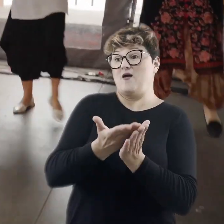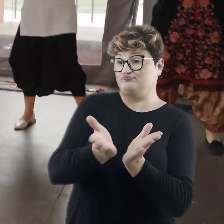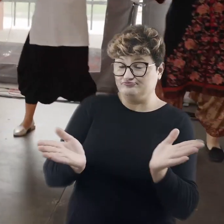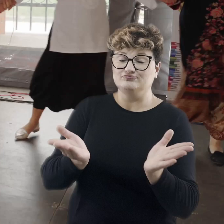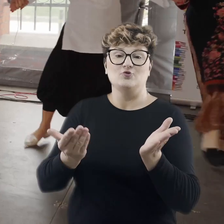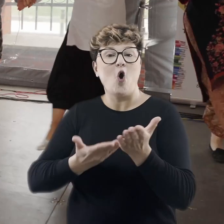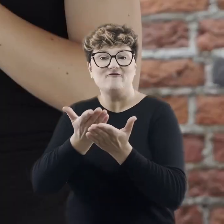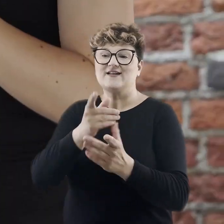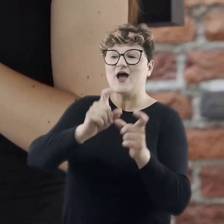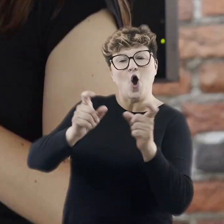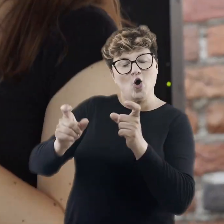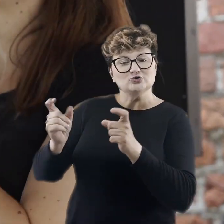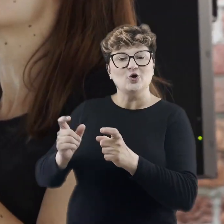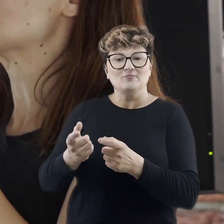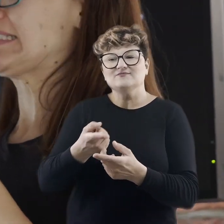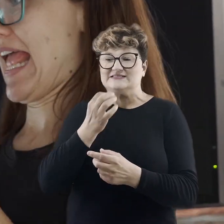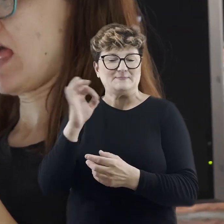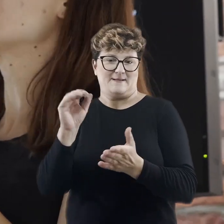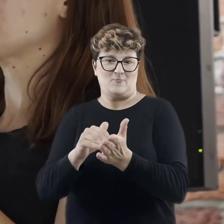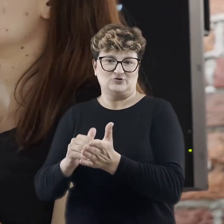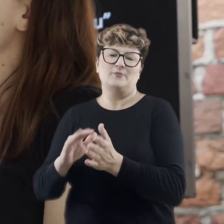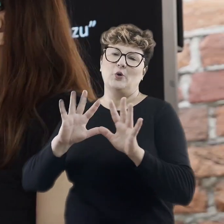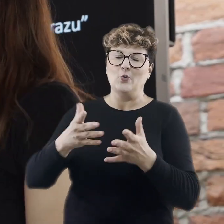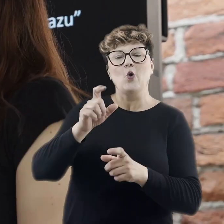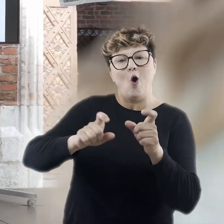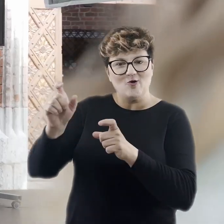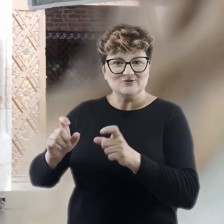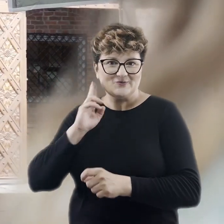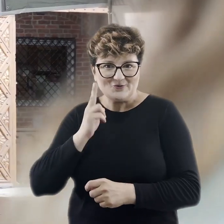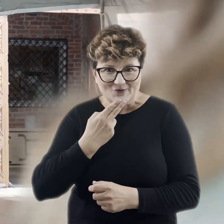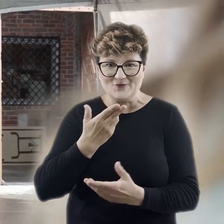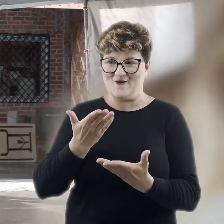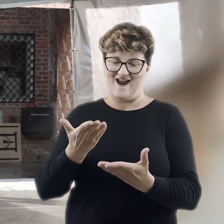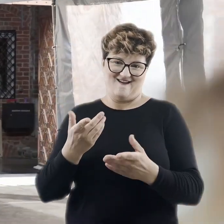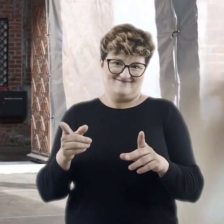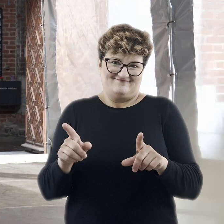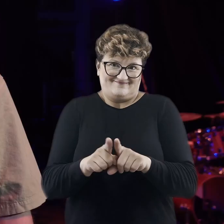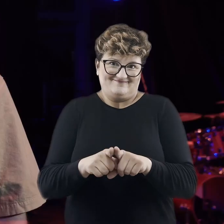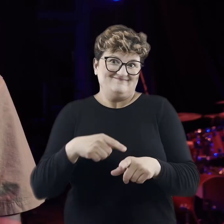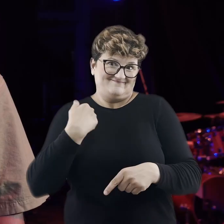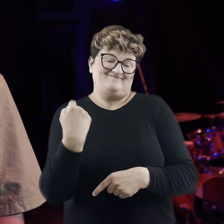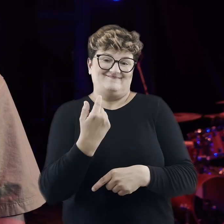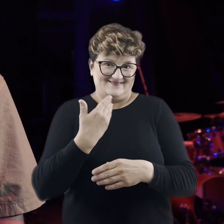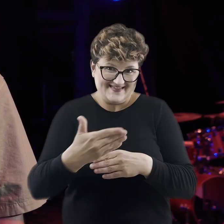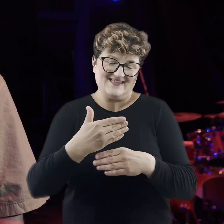o osoby, które mają szczególne potrzeby, czyli mówimy tu o osobach głuchych. I będziemy dalej się rozwijać dla Państwa.